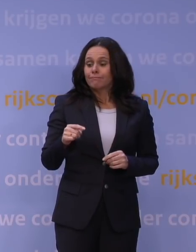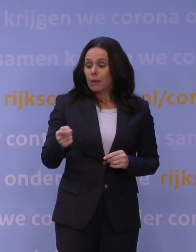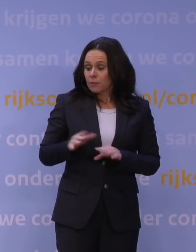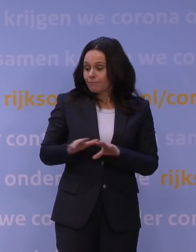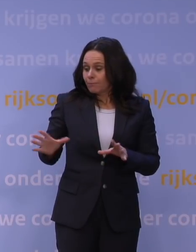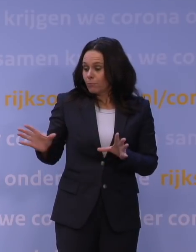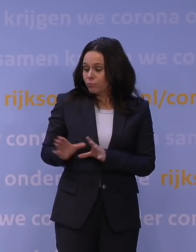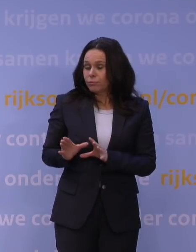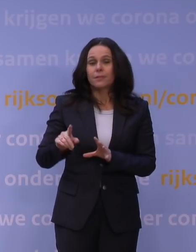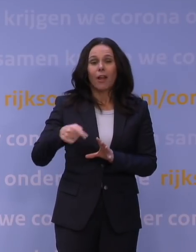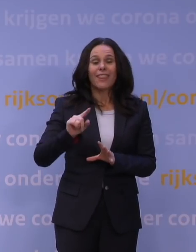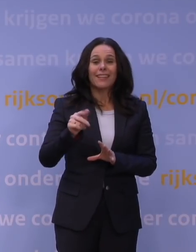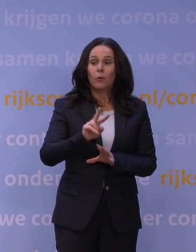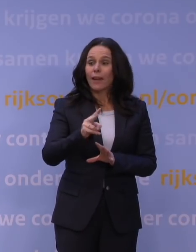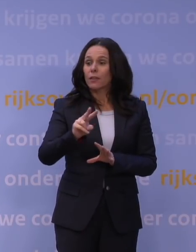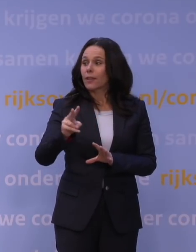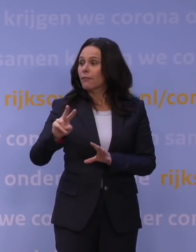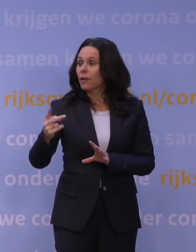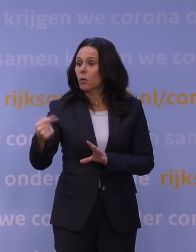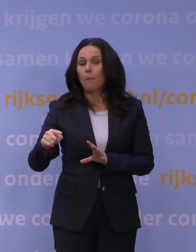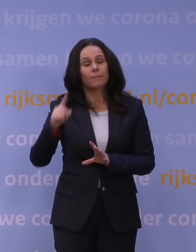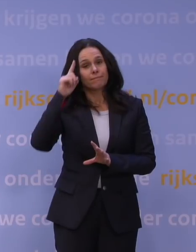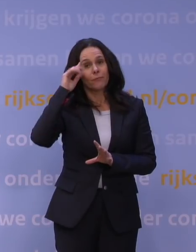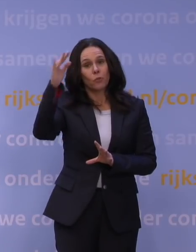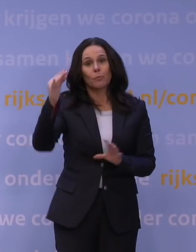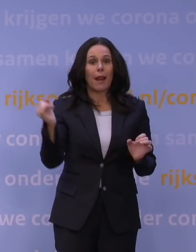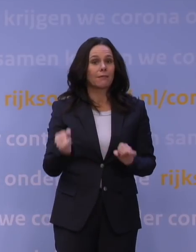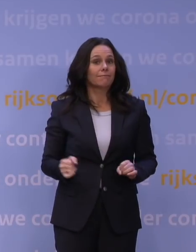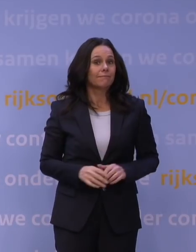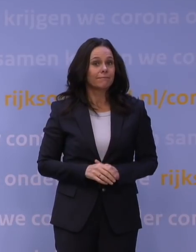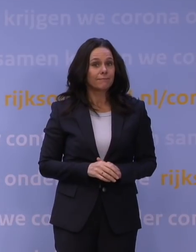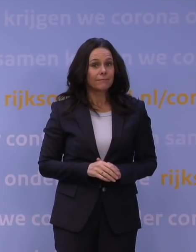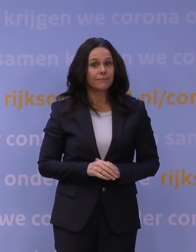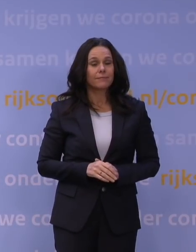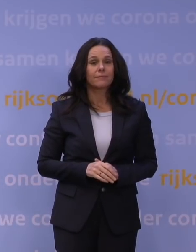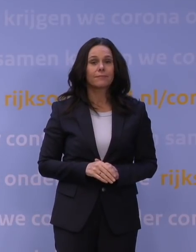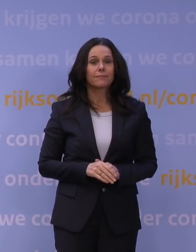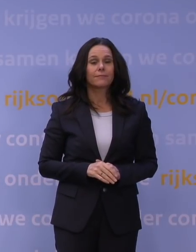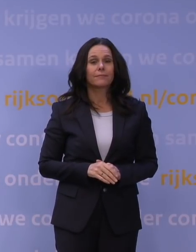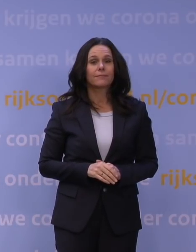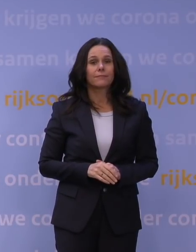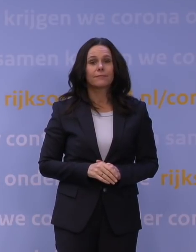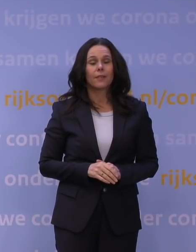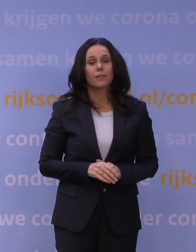en hoe lang het allemaal nog duurt. Dat kun je echt niet precies voorspellen. Dus ik denk dat we gewoon tegen elkaar moeten zeggen: Luister,